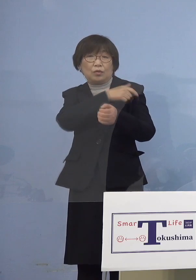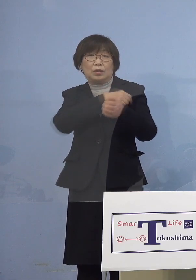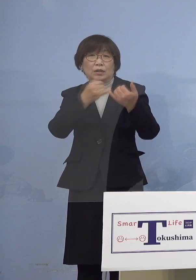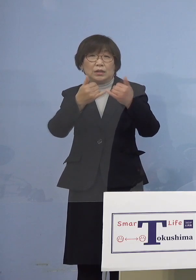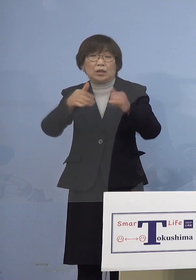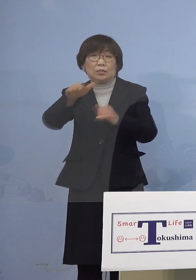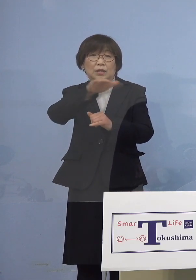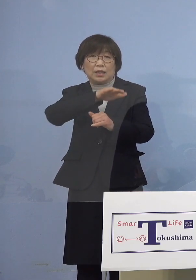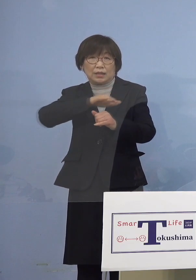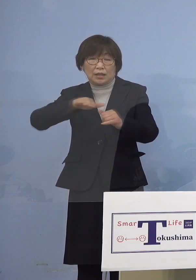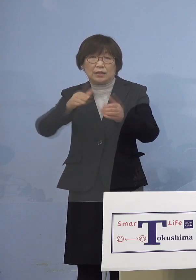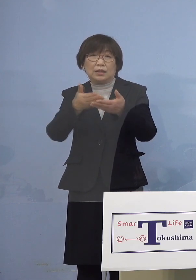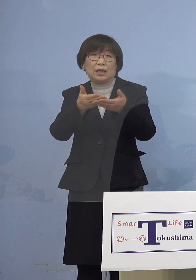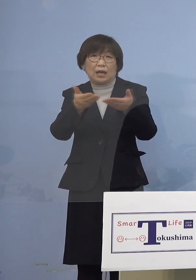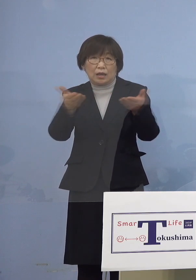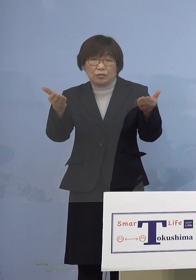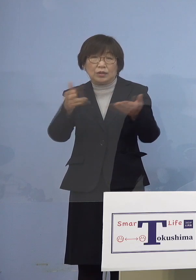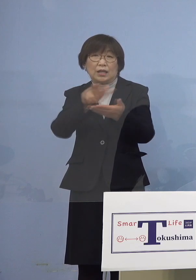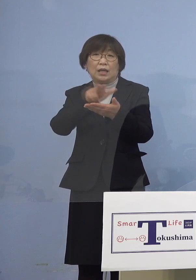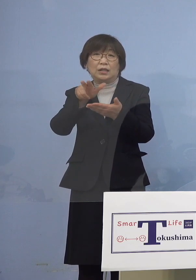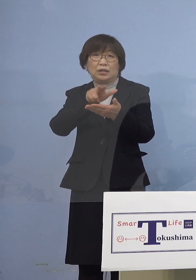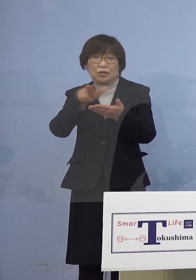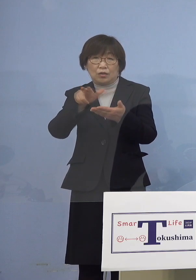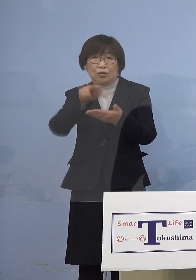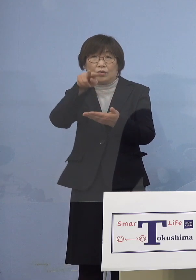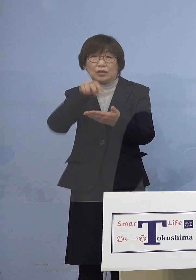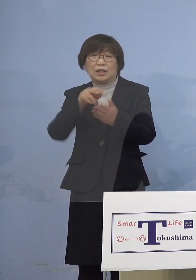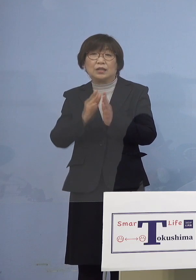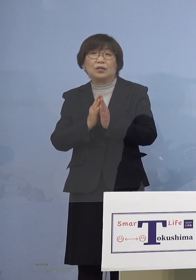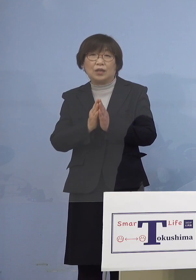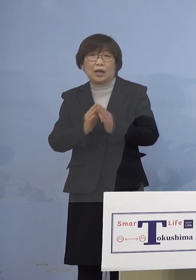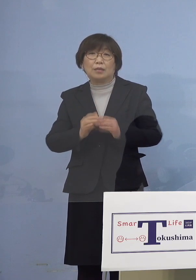お手元に配布の資料をご参照願います